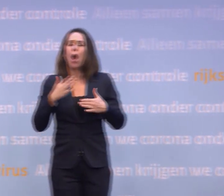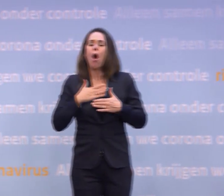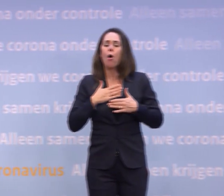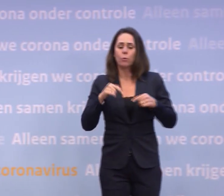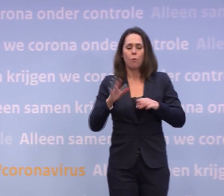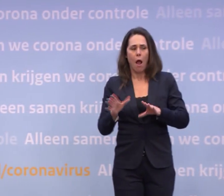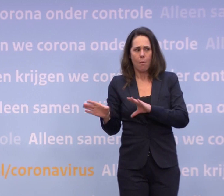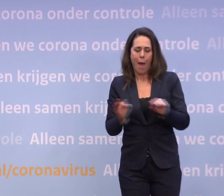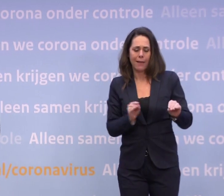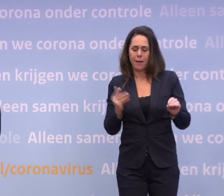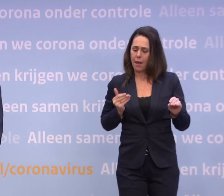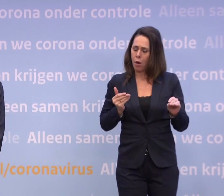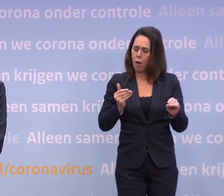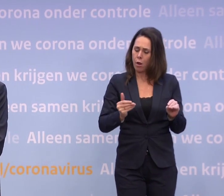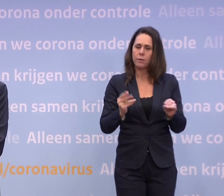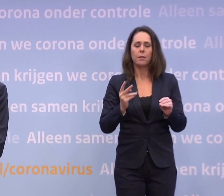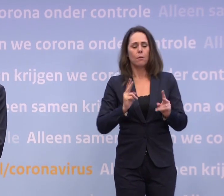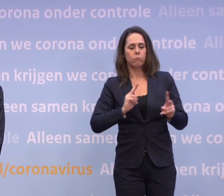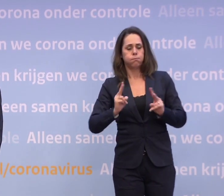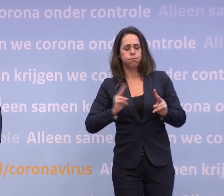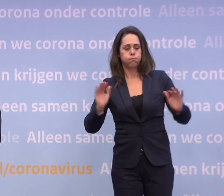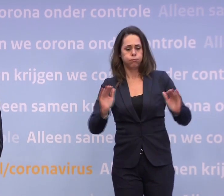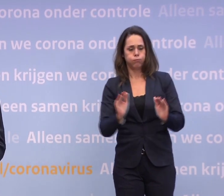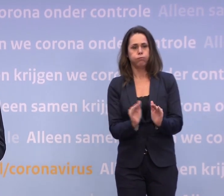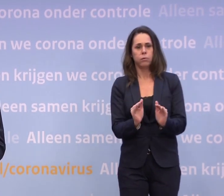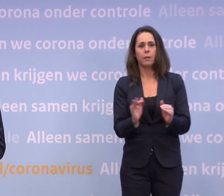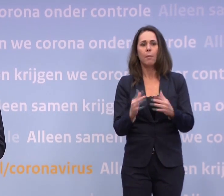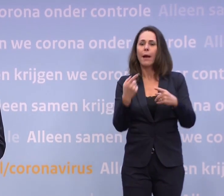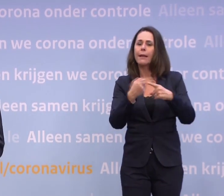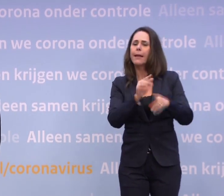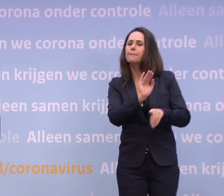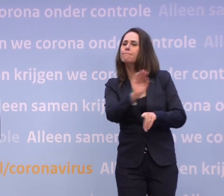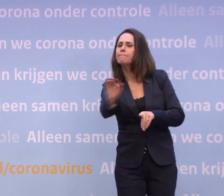...dat het aantal besmettingen naar beneden zou gaan. U heeft ook vaak een beroep gedaan op de verantwoordelijkheid van mensen.